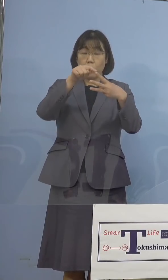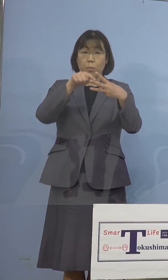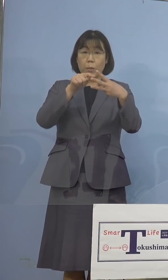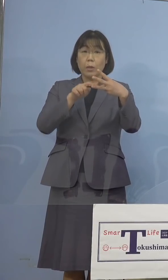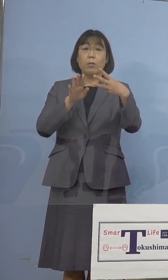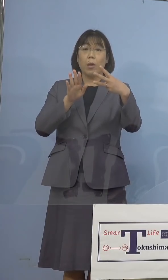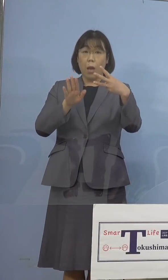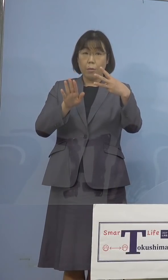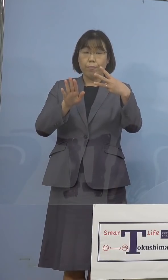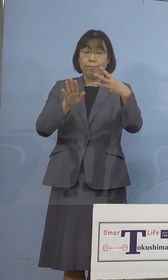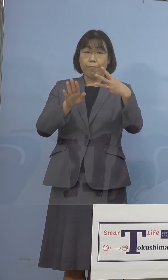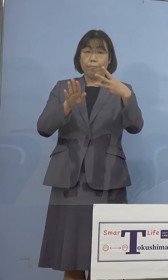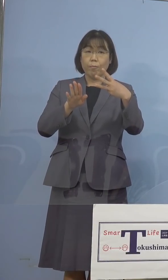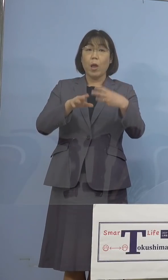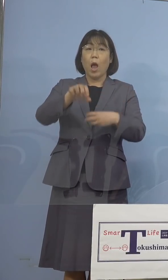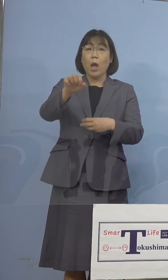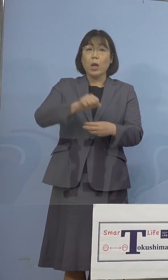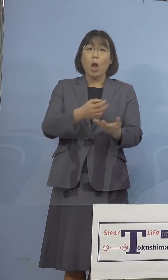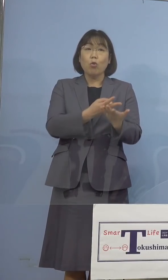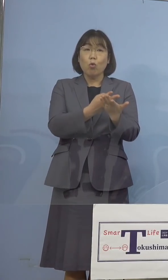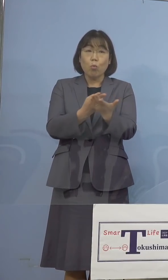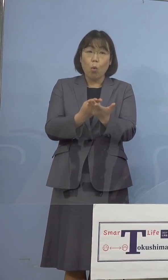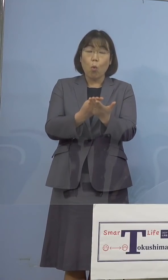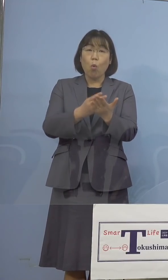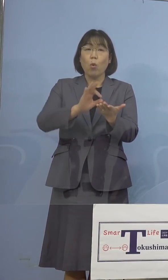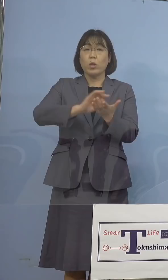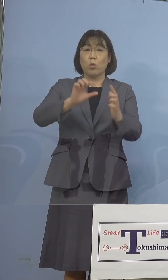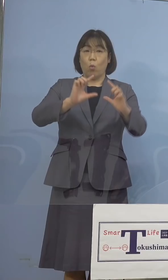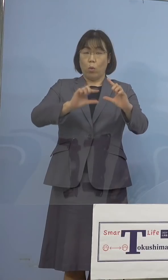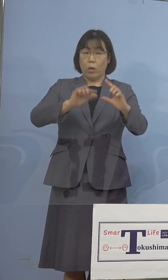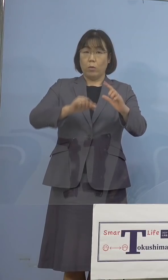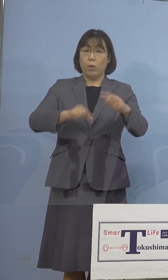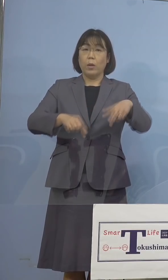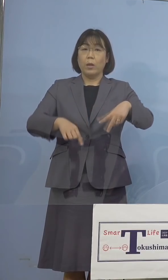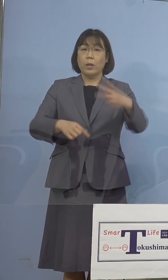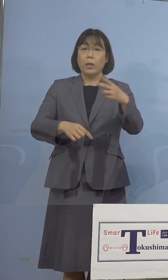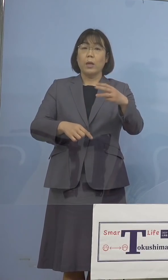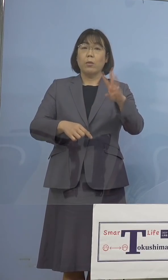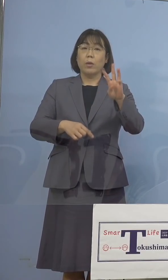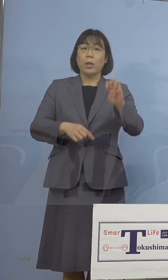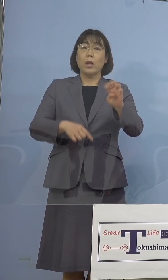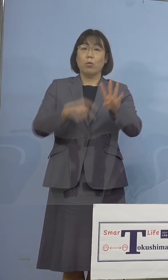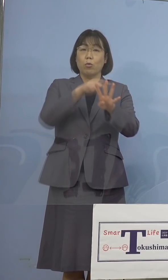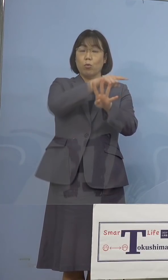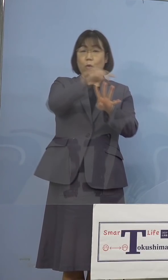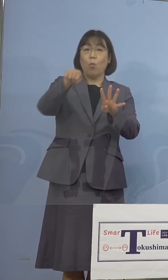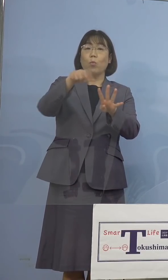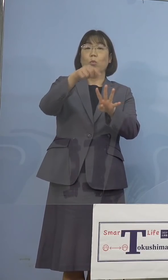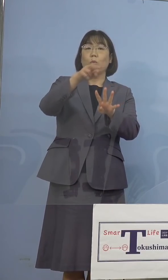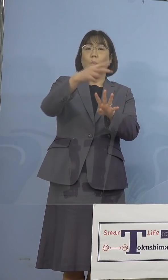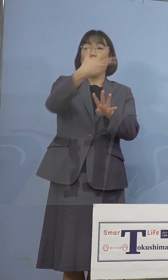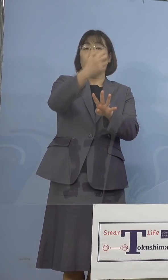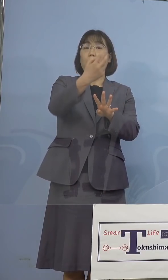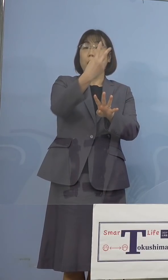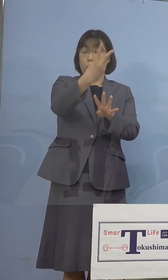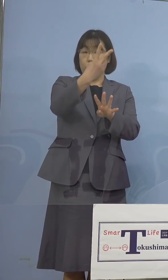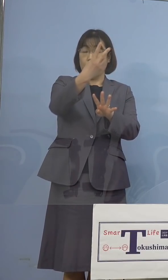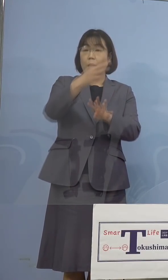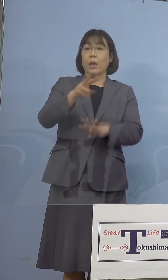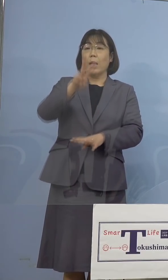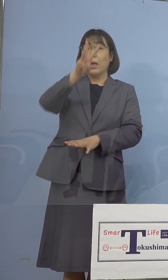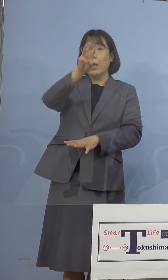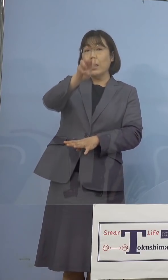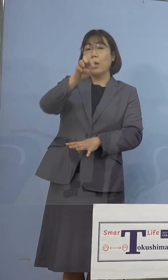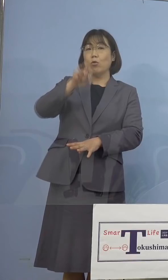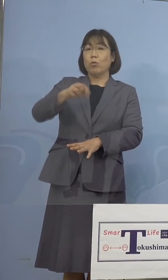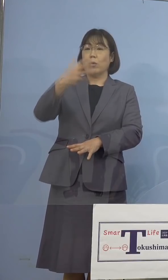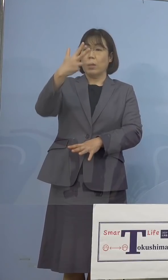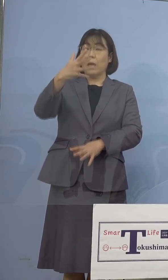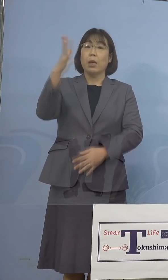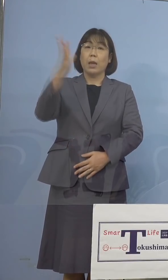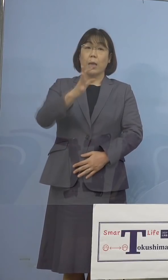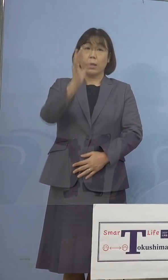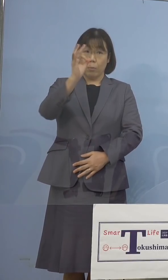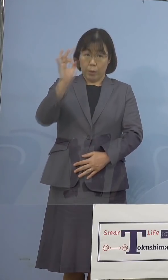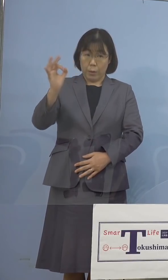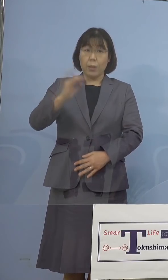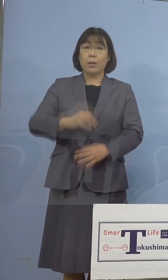まず確保病床の使用率、234分の72 30.8パーセントとなります